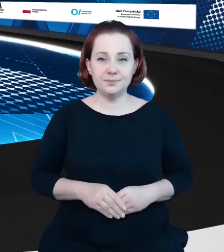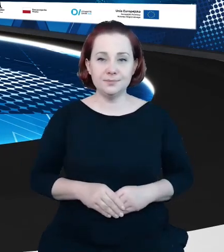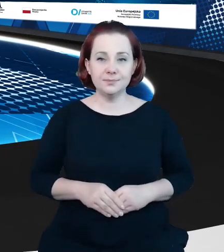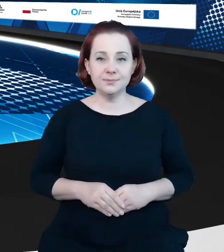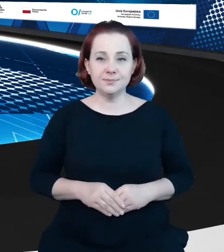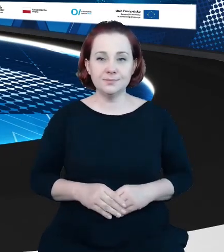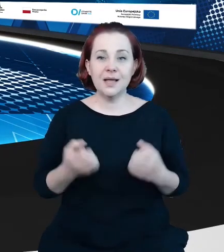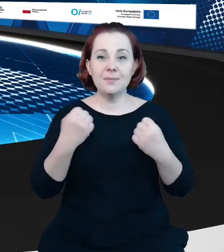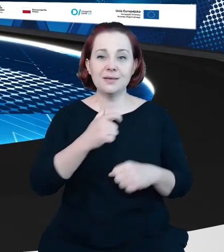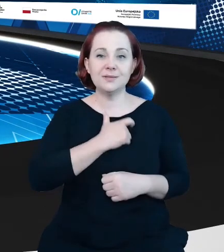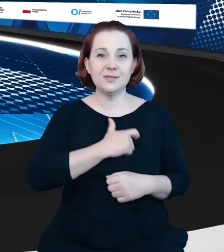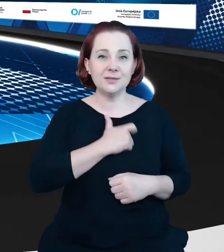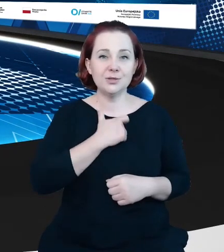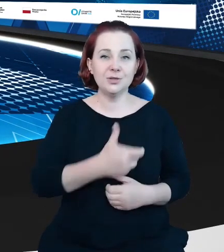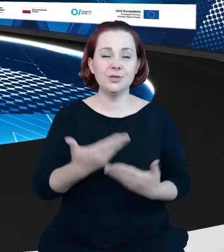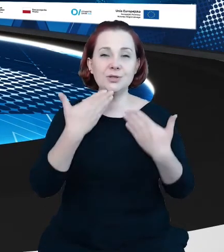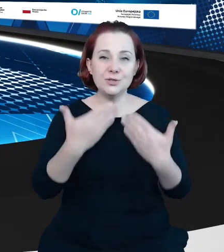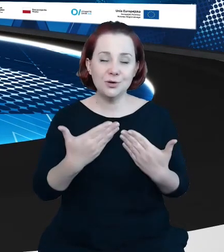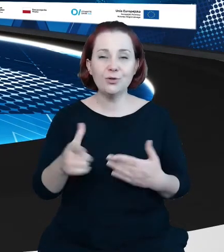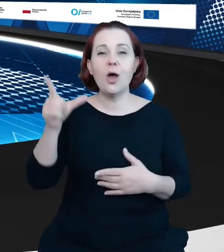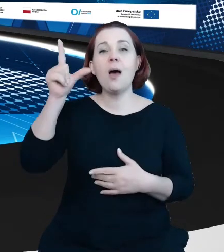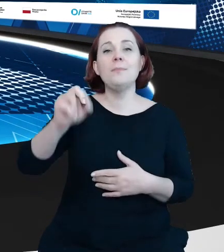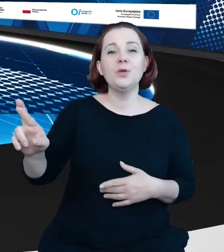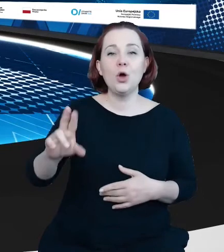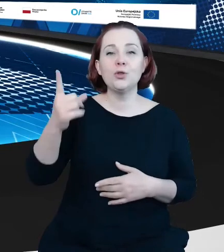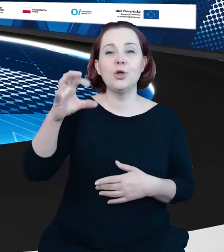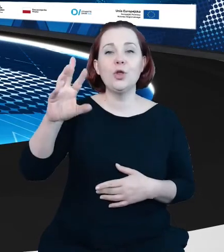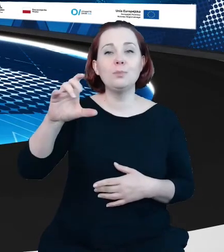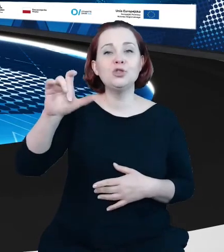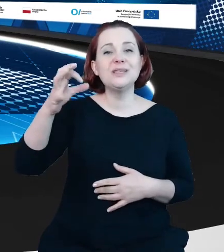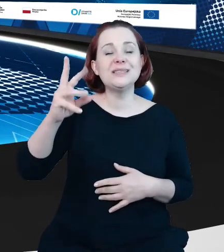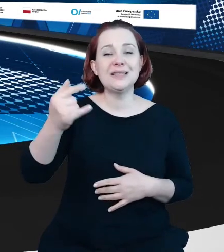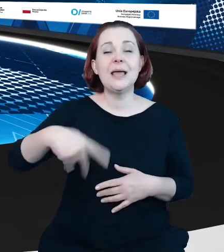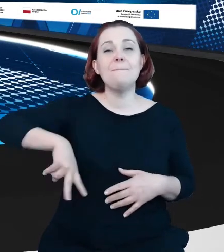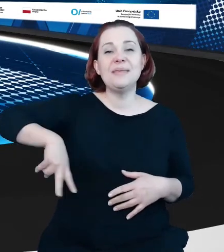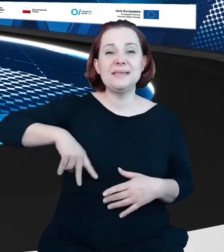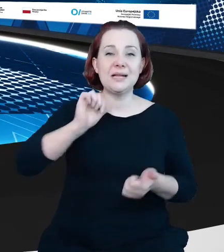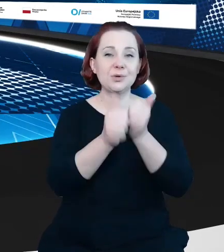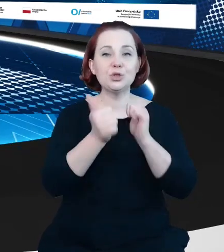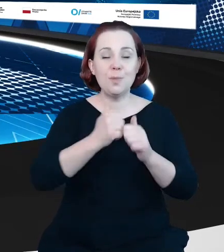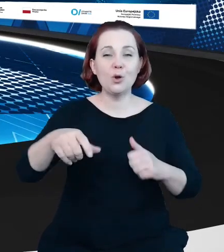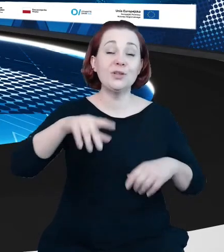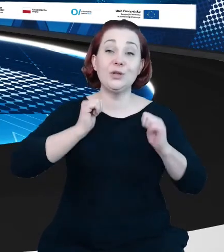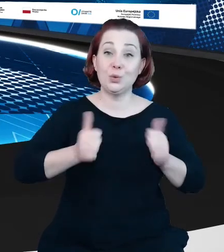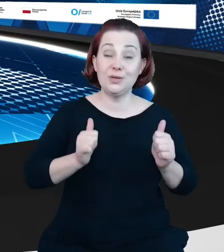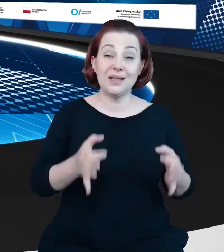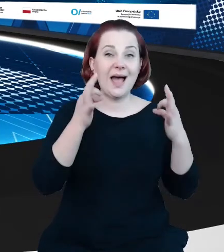Proszę państwa, to był pan Piotr Dobrzyński z Ministerstwa Sportu i Turystyki, a przed nami, przed nami kolejne, ostatnie już dziś wystąpienie.